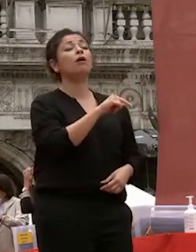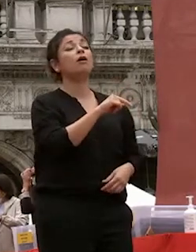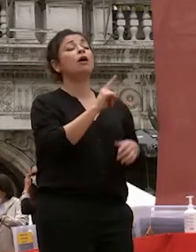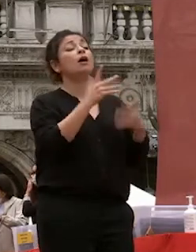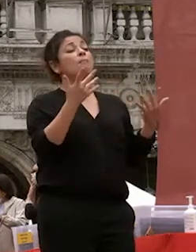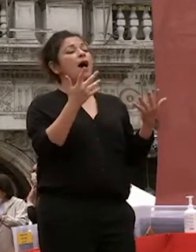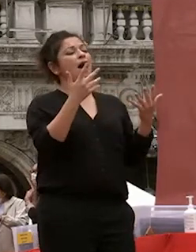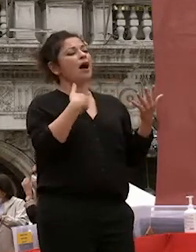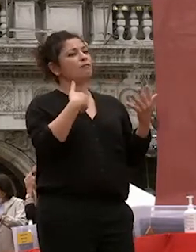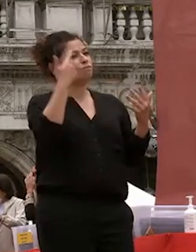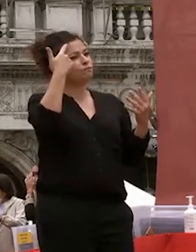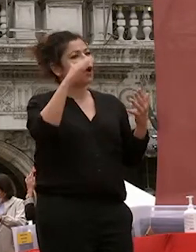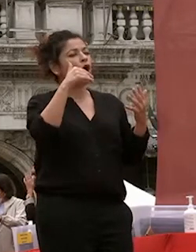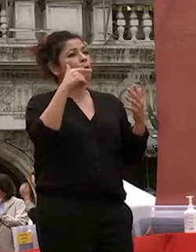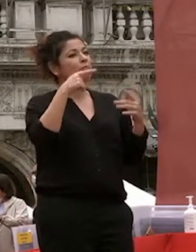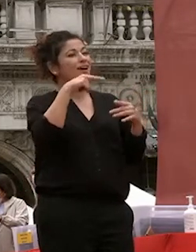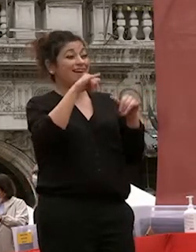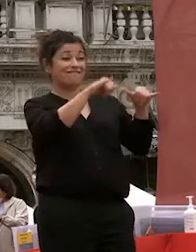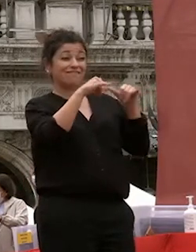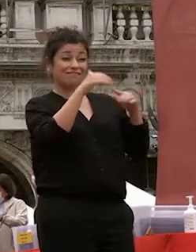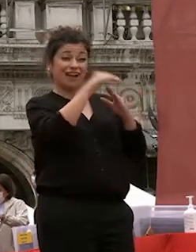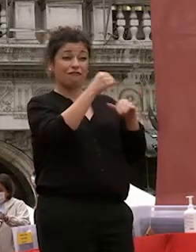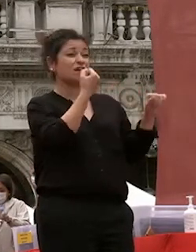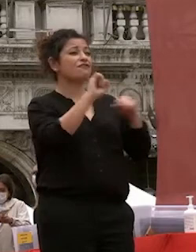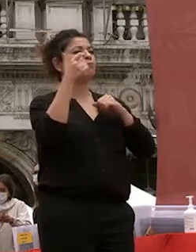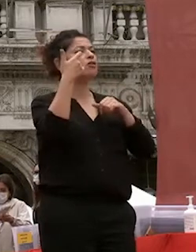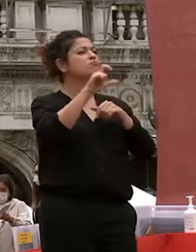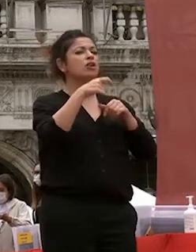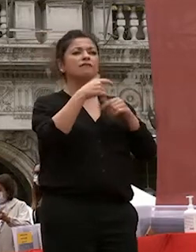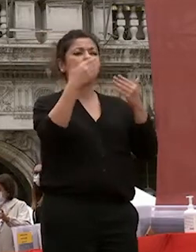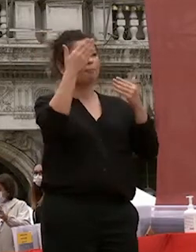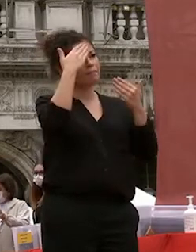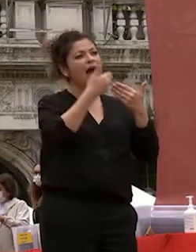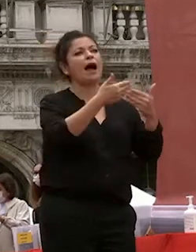la sua storica apertura verso il mondo per le opportunità di soggiorno di